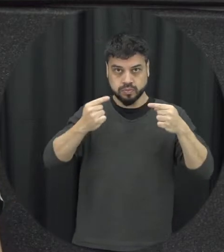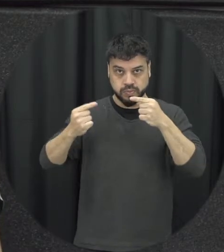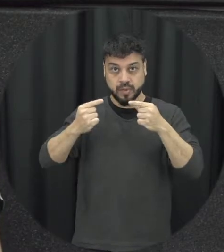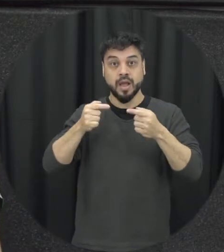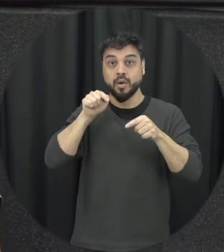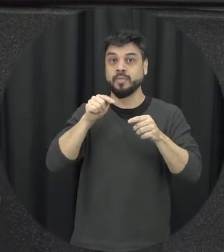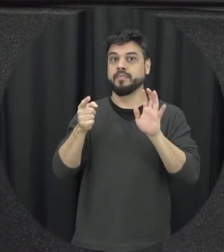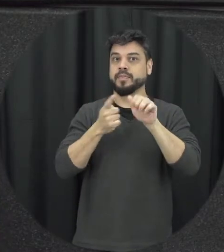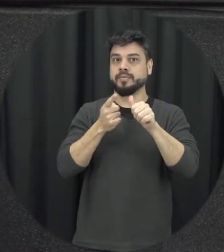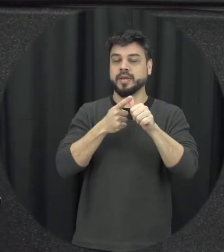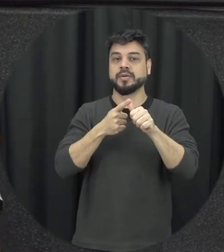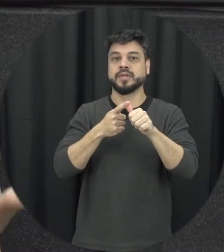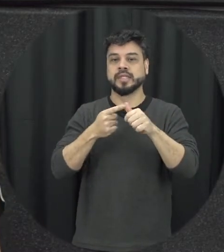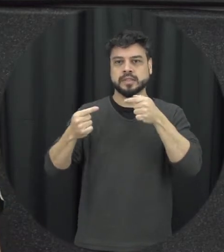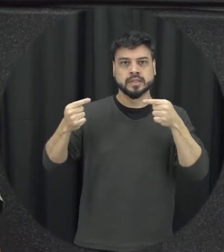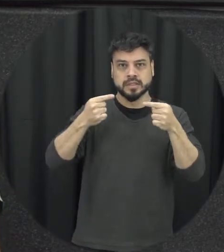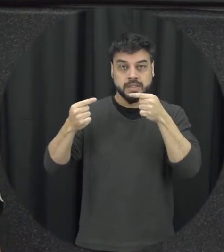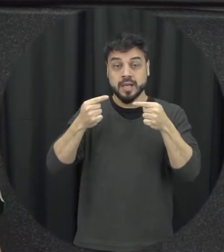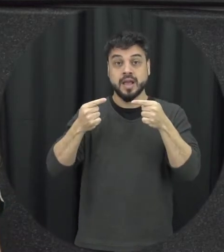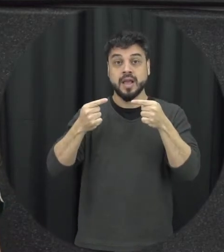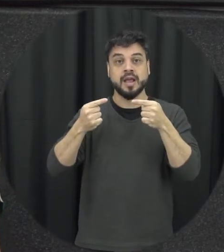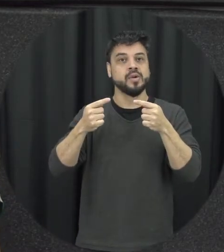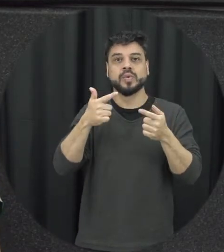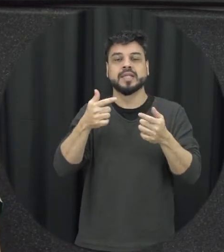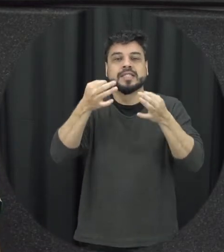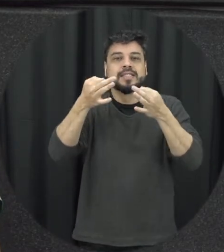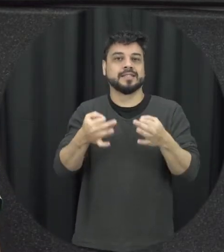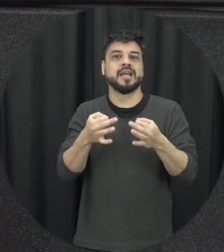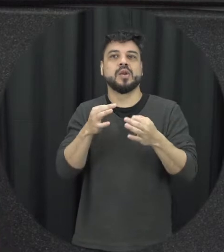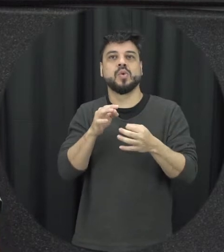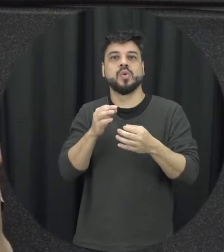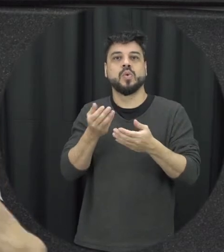da violência quando elas não são administradas da forma correta ou seja quando a gente não usa